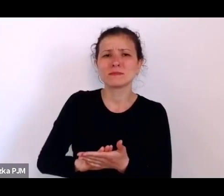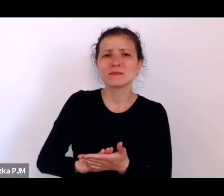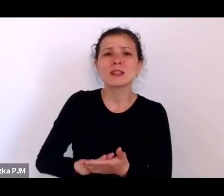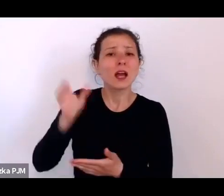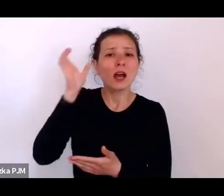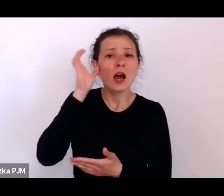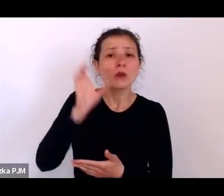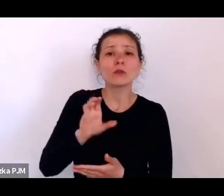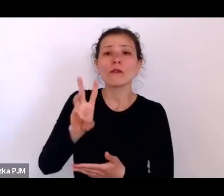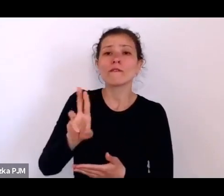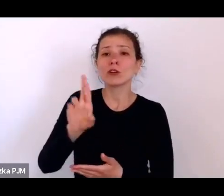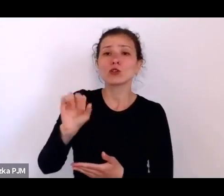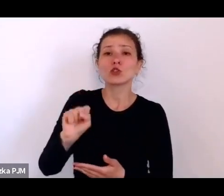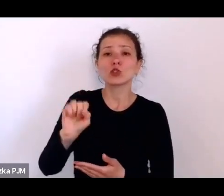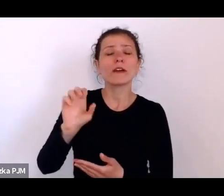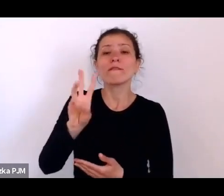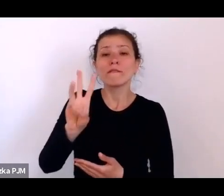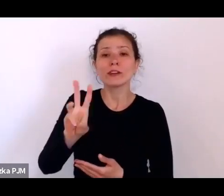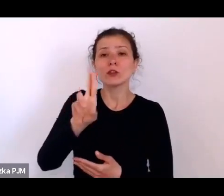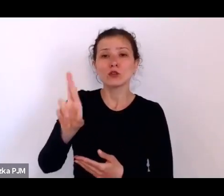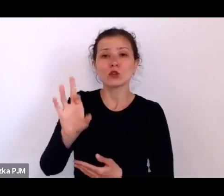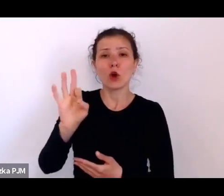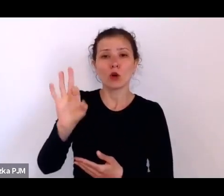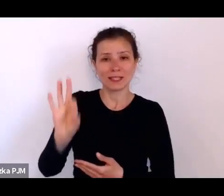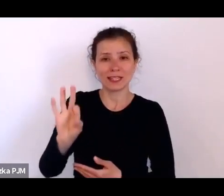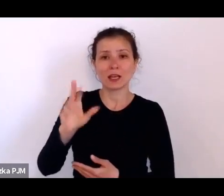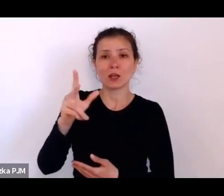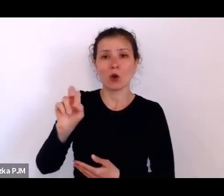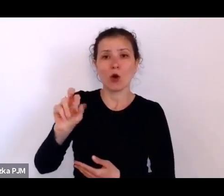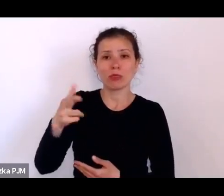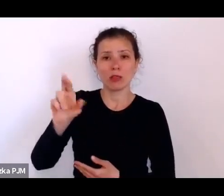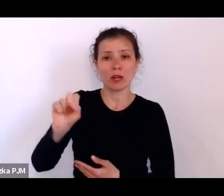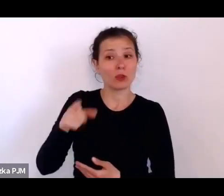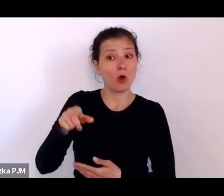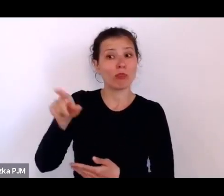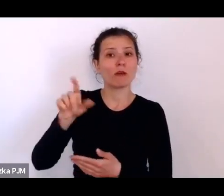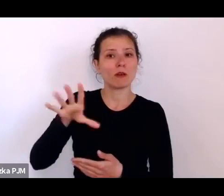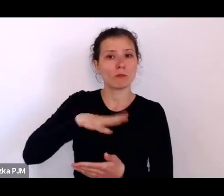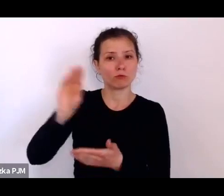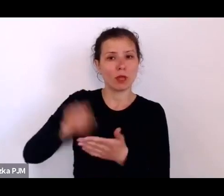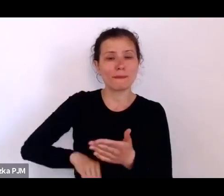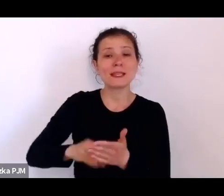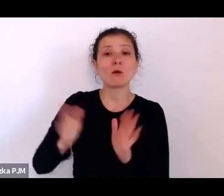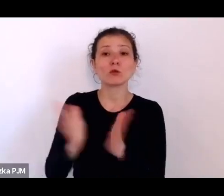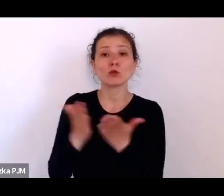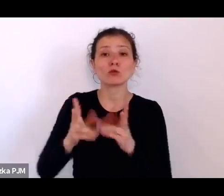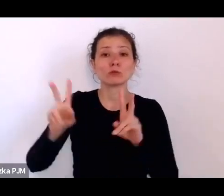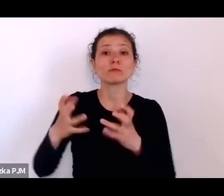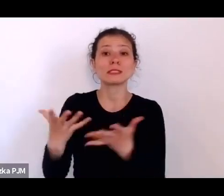który rzeczywiście napisał taka książkę, taki zbiór reportaży „Oko w oko z kryzysem”.